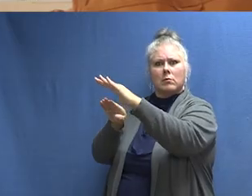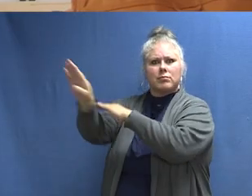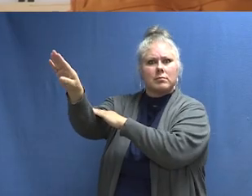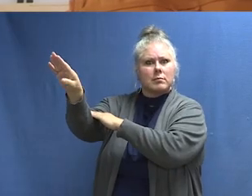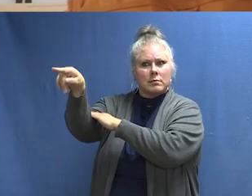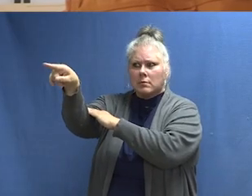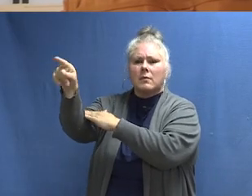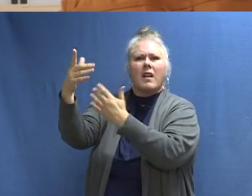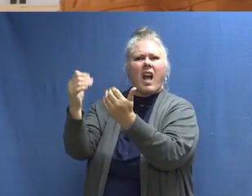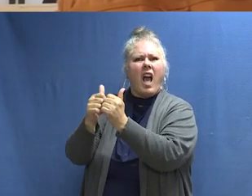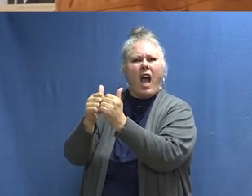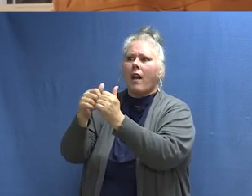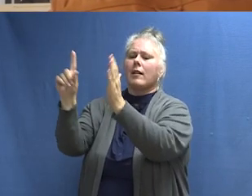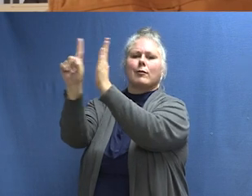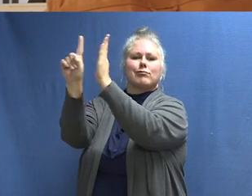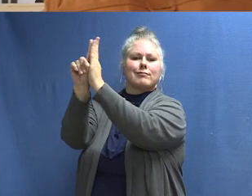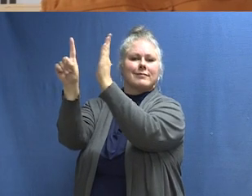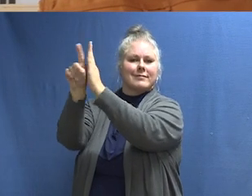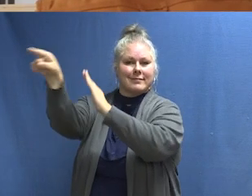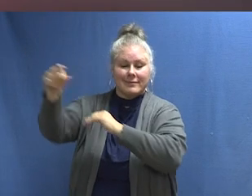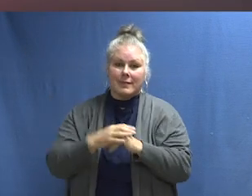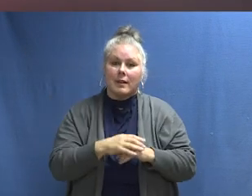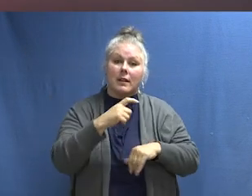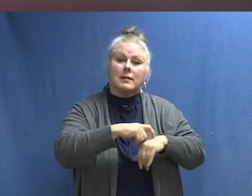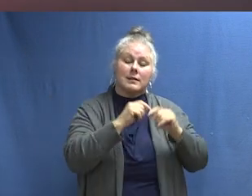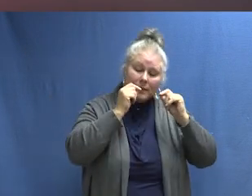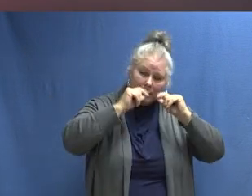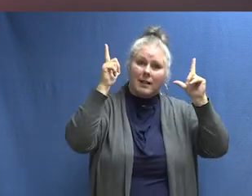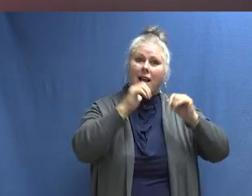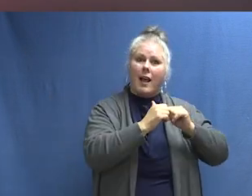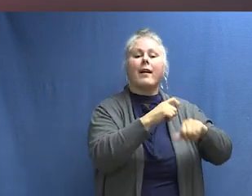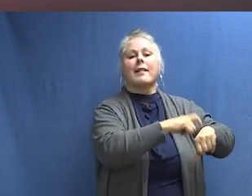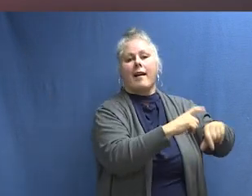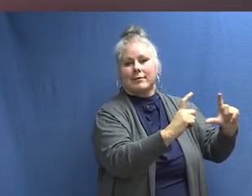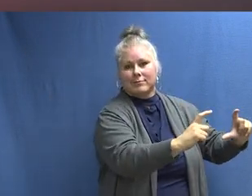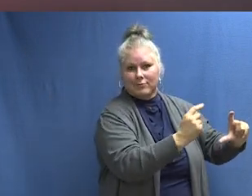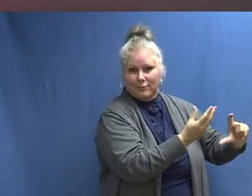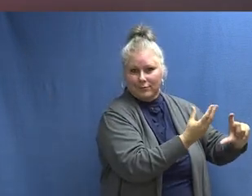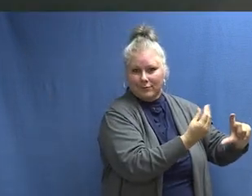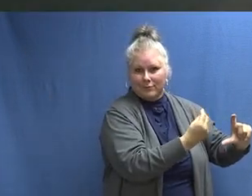Este es el sonido de la educación. [CAMPANA SONANDO] Este es el sonido de despertarse. [SONIDO DE DESPERTADOR]